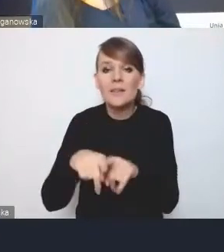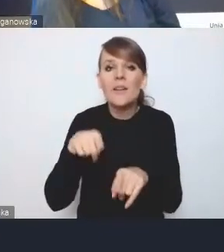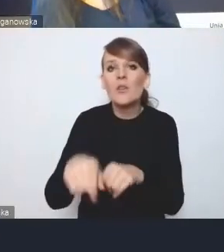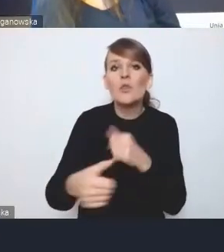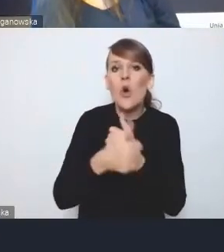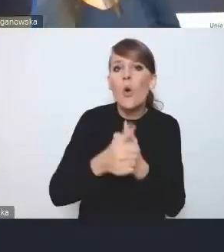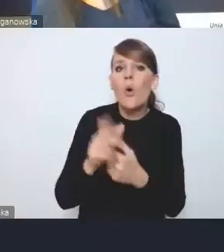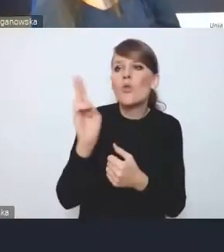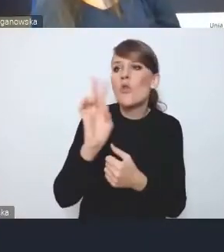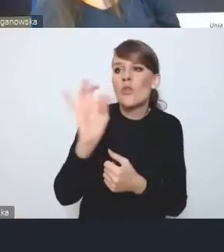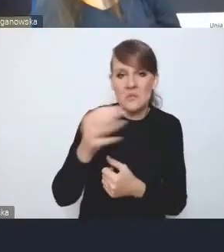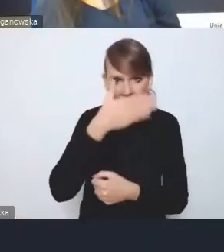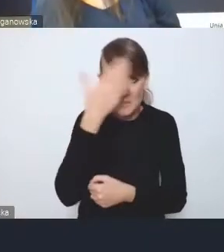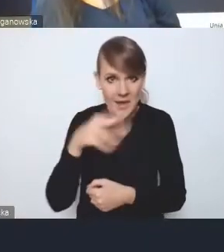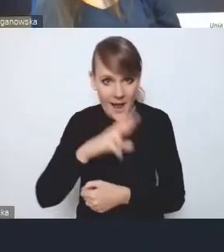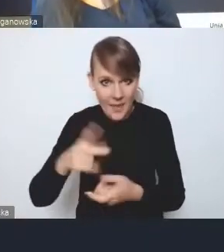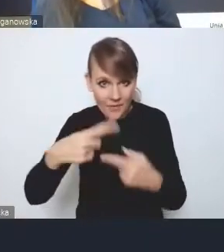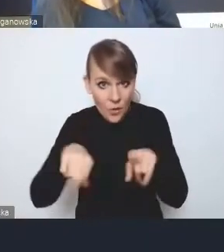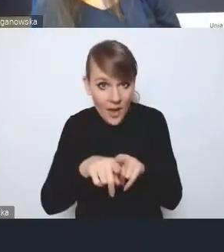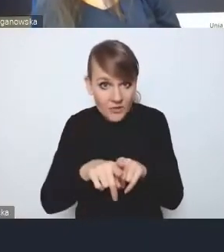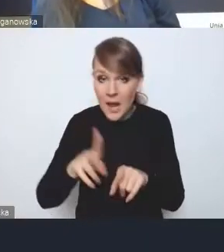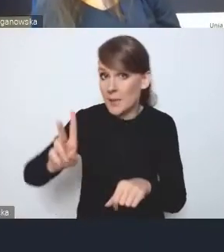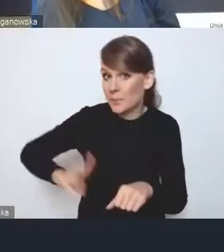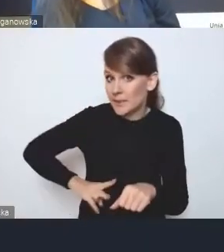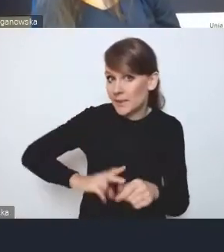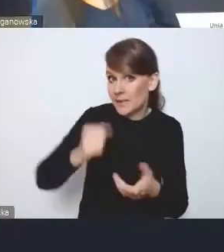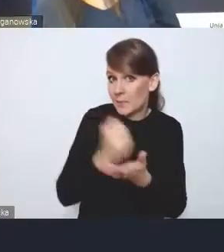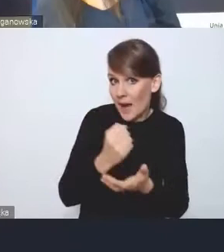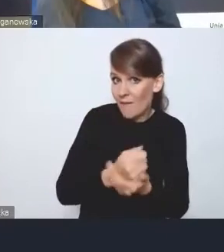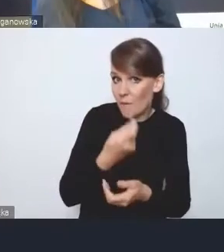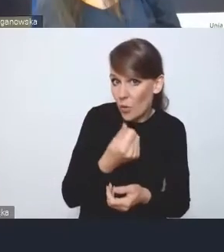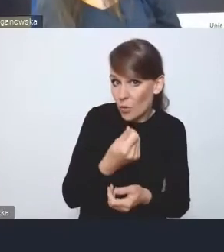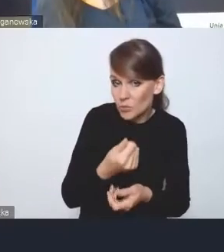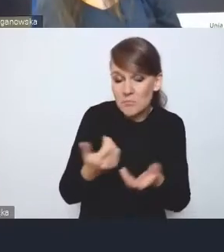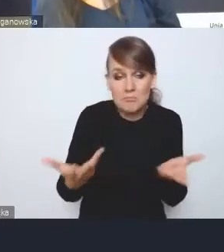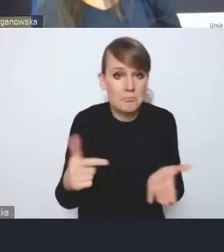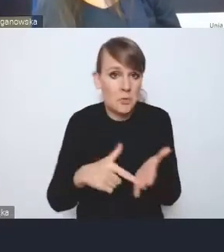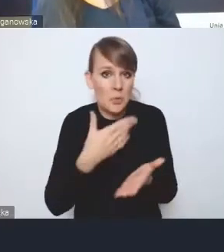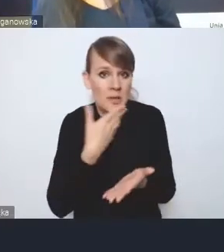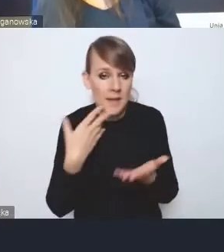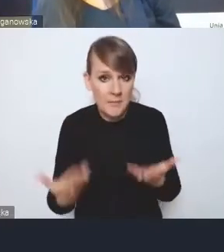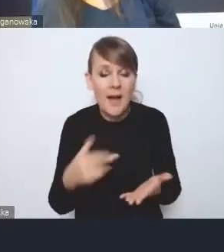Czy rady wykonawczej, czy ministra do spraw funduszy, bo tego tam nie ma. To jest bardzo istotny dokument.